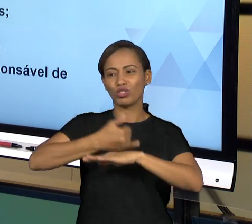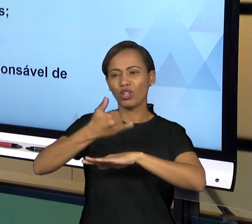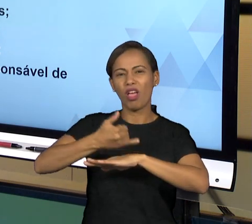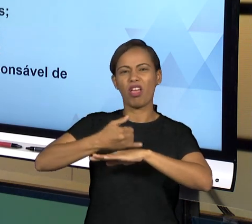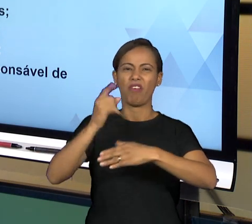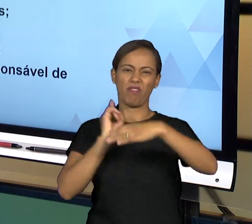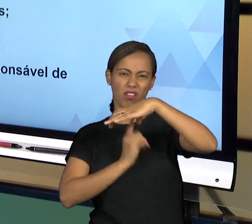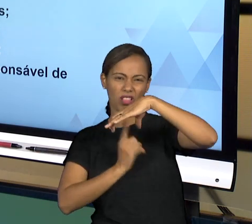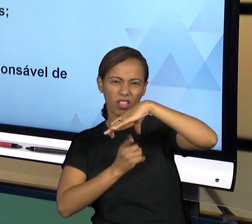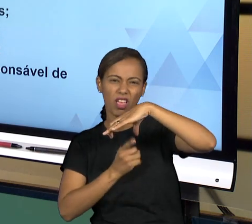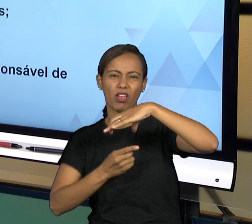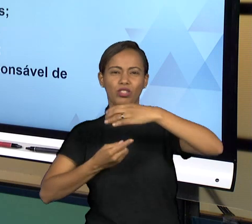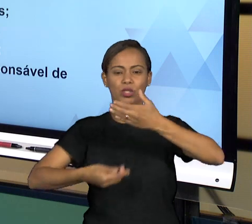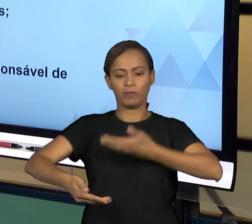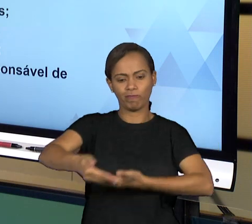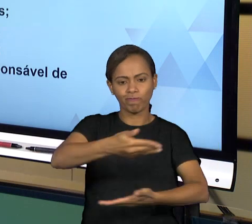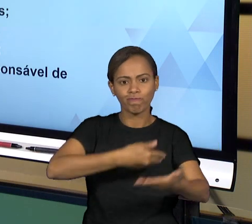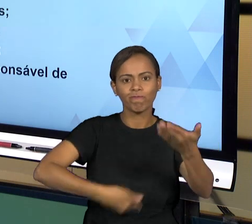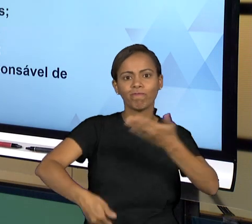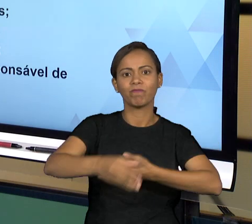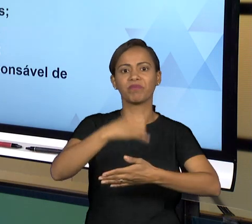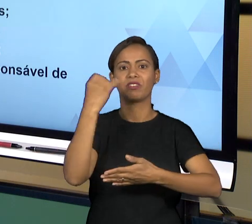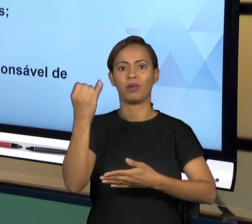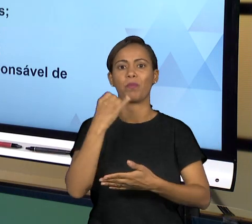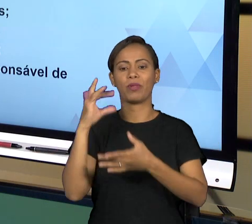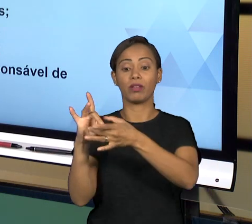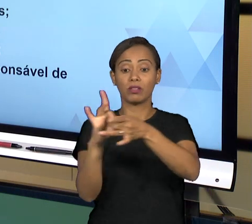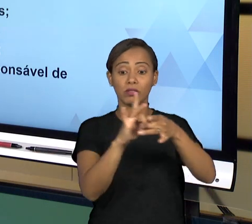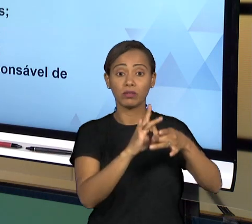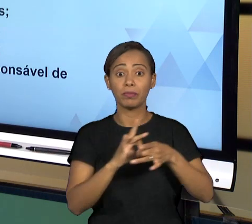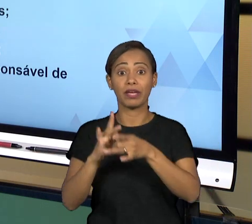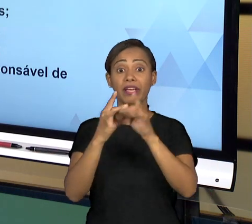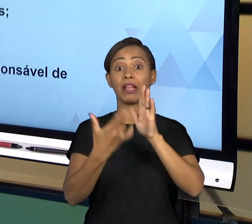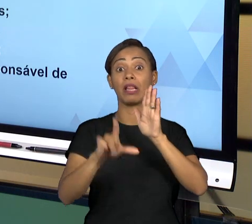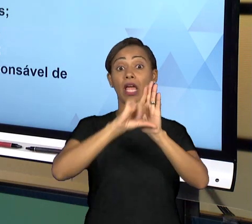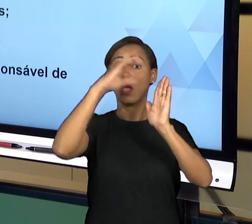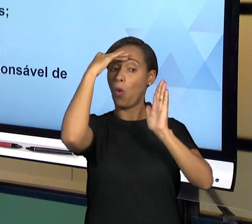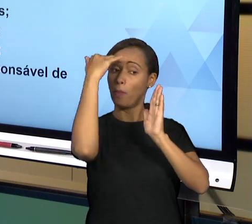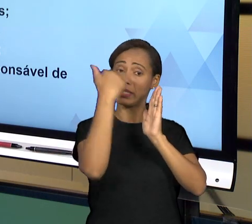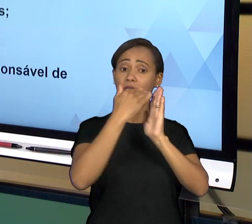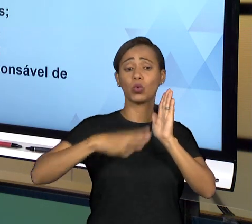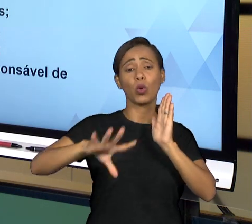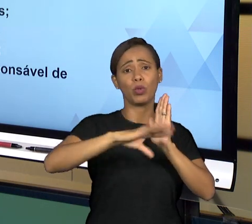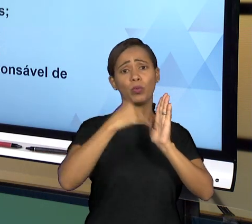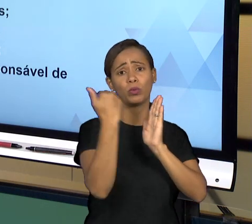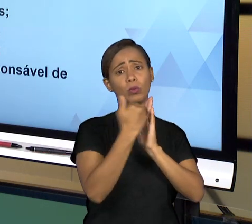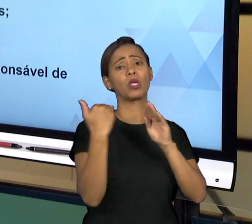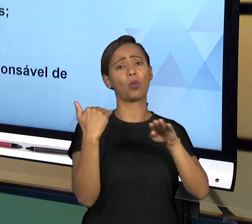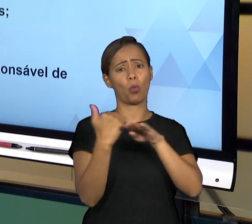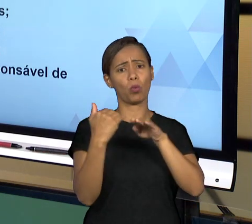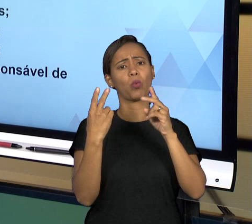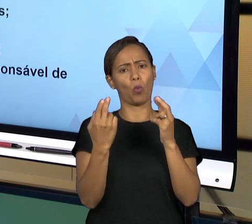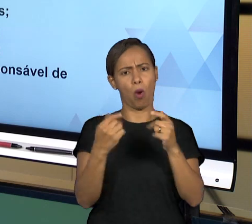LEGISLAÇÃO SEMPRE, ENTÃO A CONFORMIDADE TEM A VER COM VOCÊ PRATICAR OS ATOS EM CONFORMIDADE DA